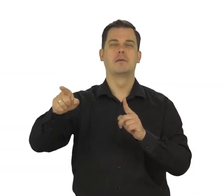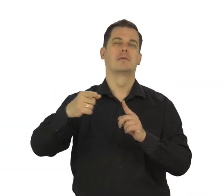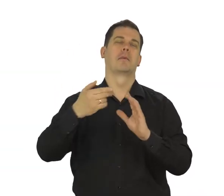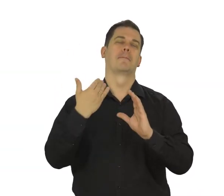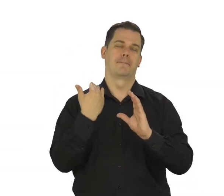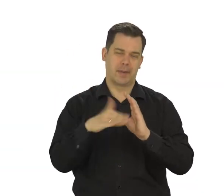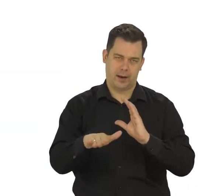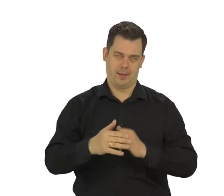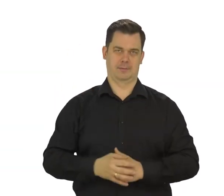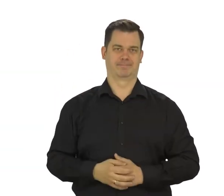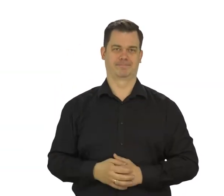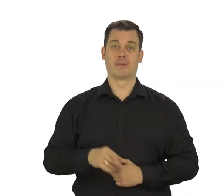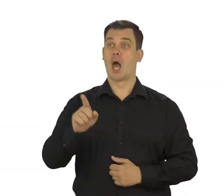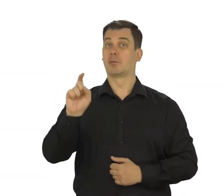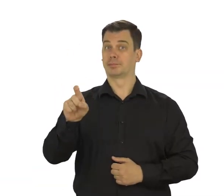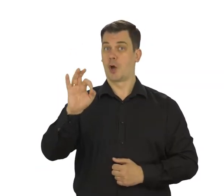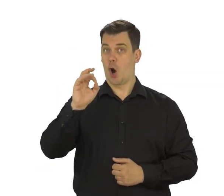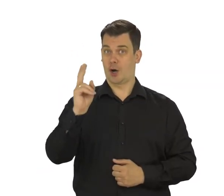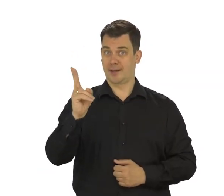Dotknij OK a następnie,